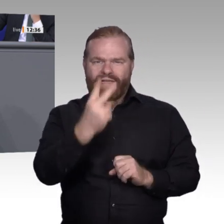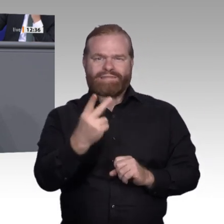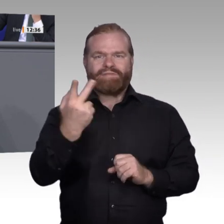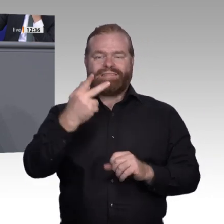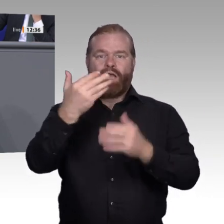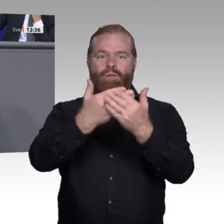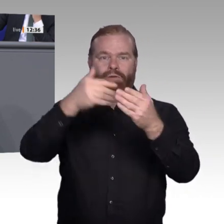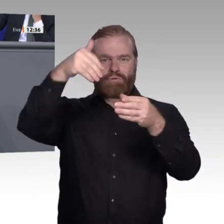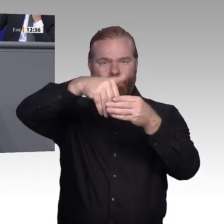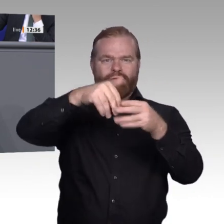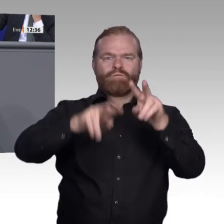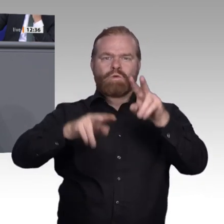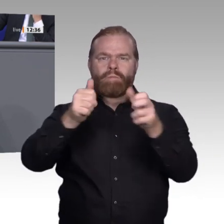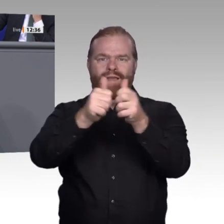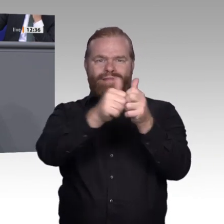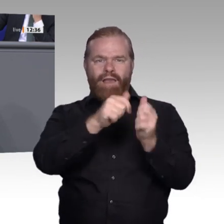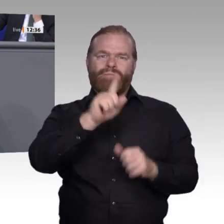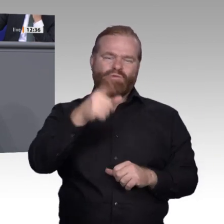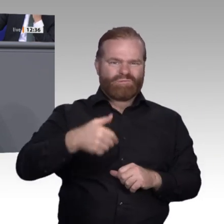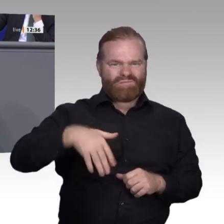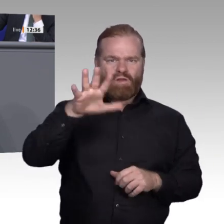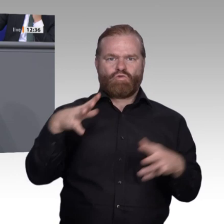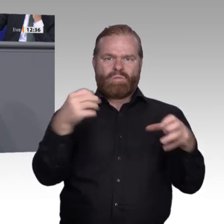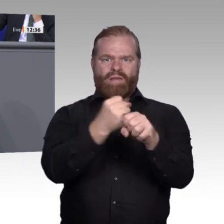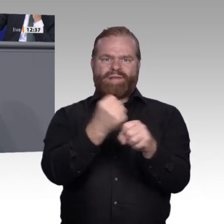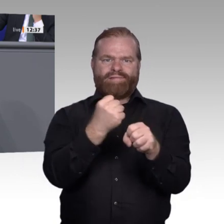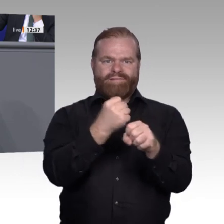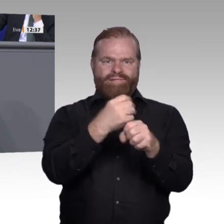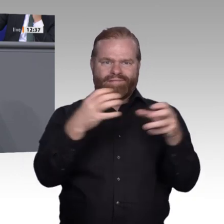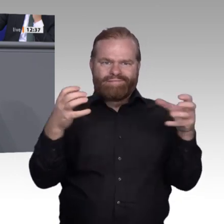Wahlkreis erwähnen, wo Hochschuldozenten in die Berufsschulen hineingehen und Abschlussklassen